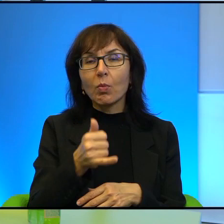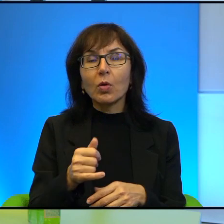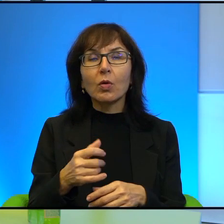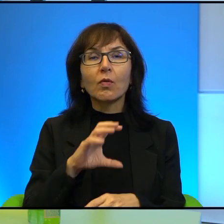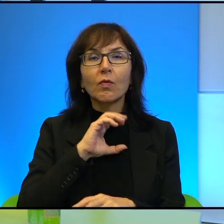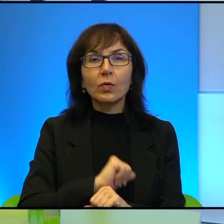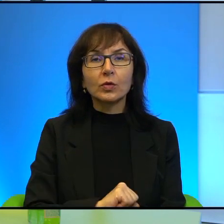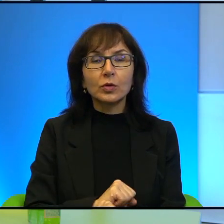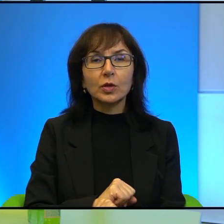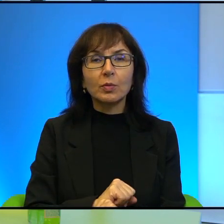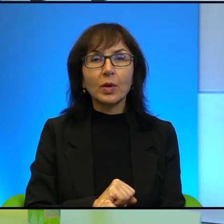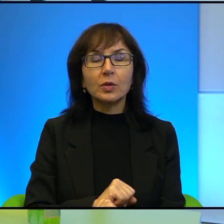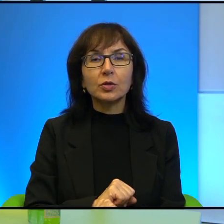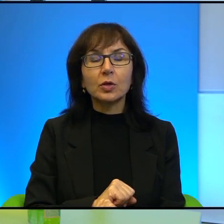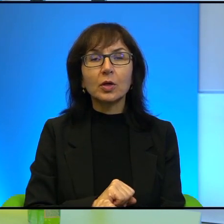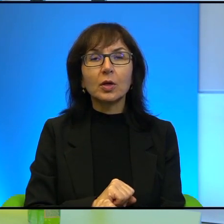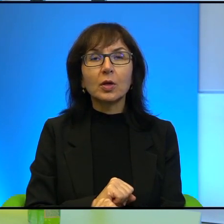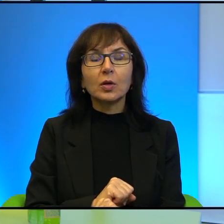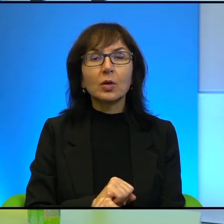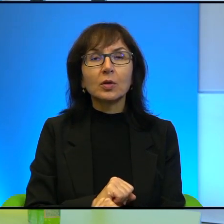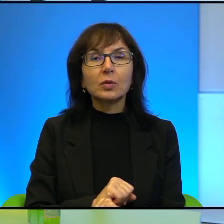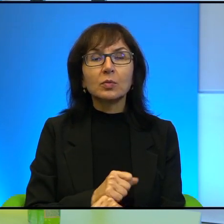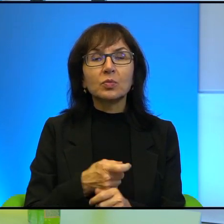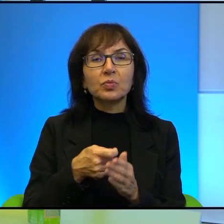wytrzymać tego ciśnienia, które tam jednak jest odczuwalne,